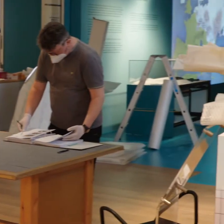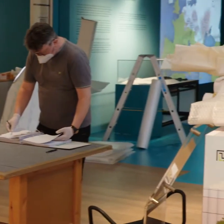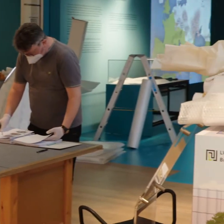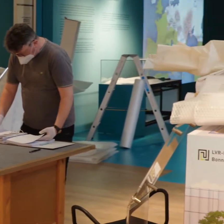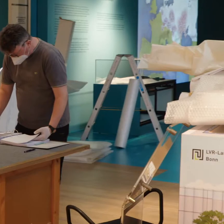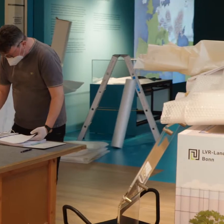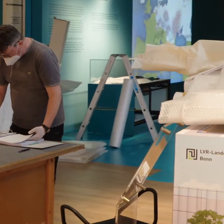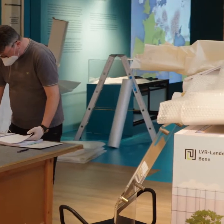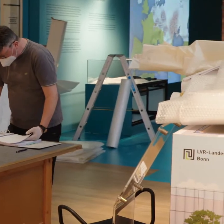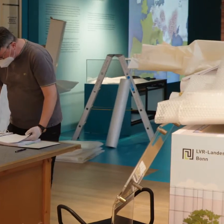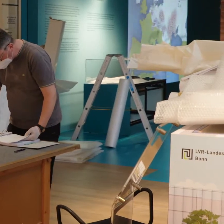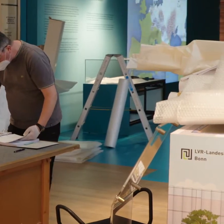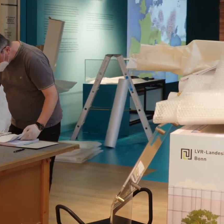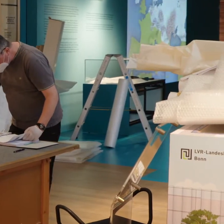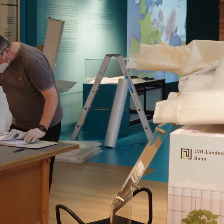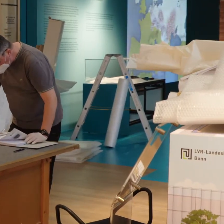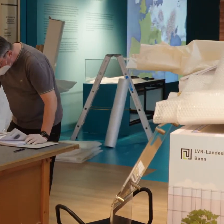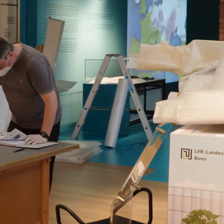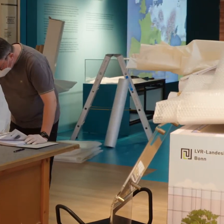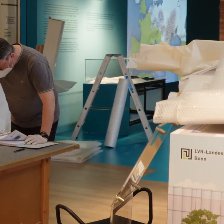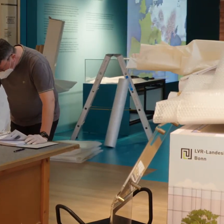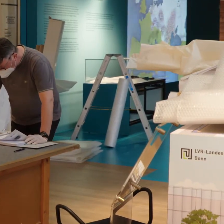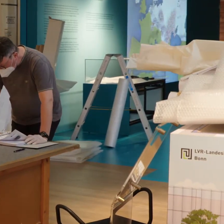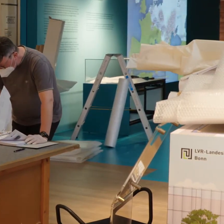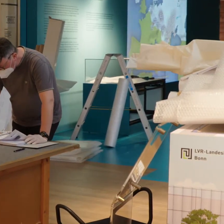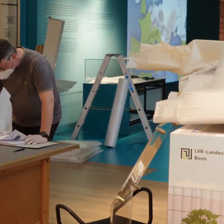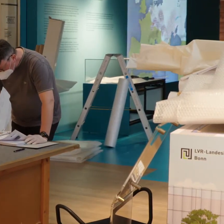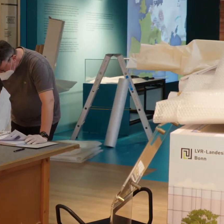*Geräusche im Hintergrund*